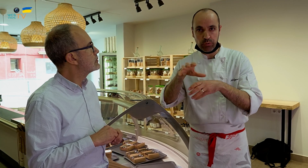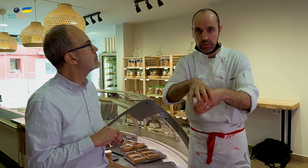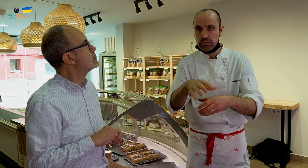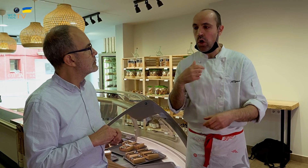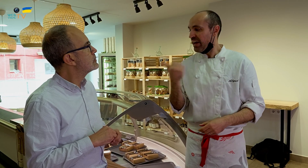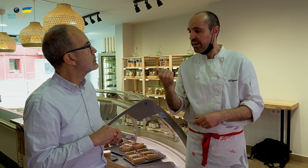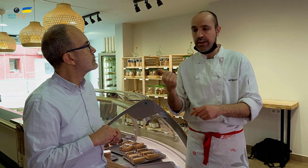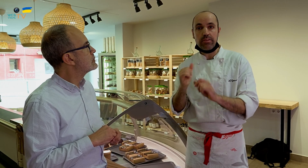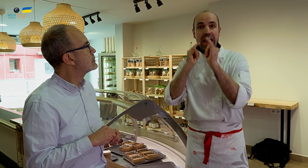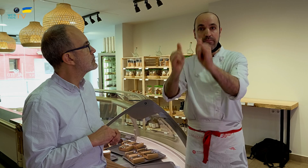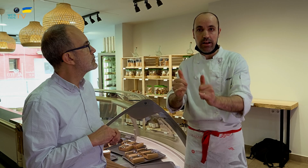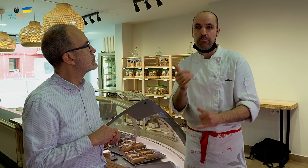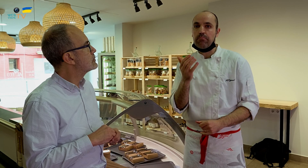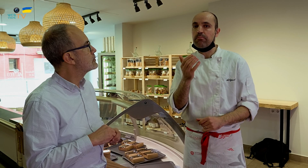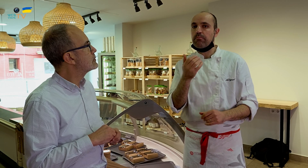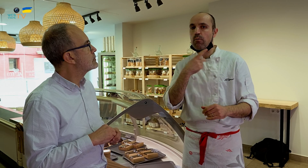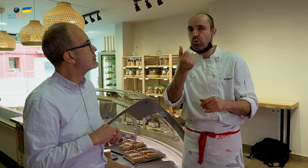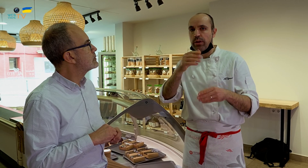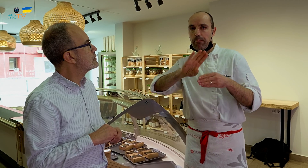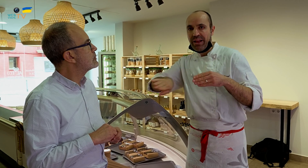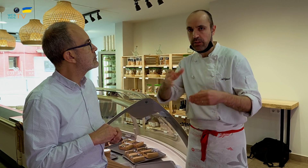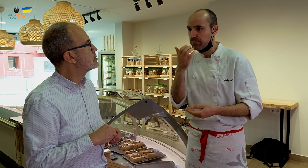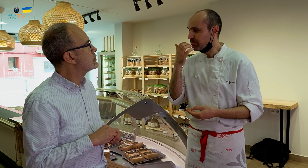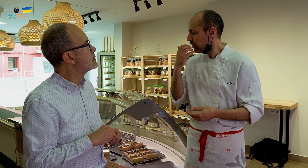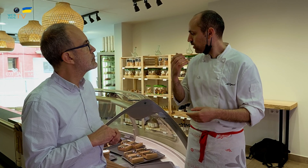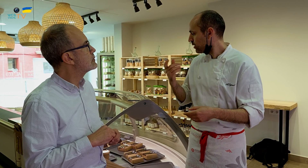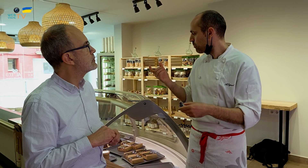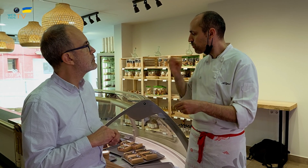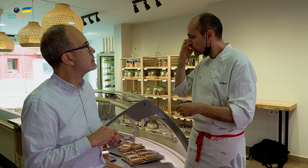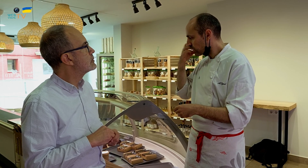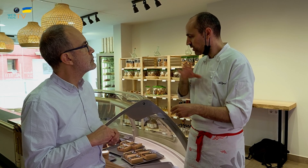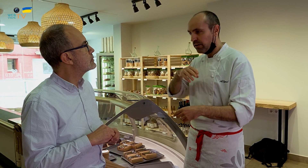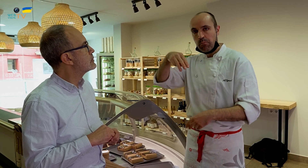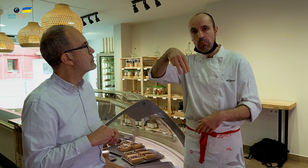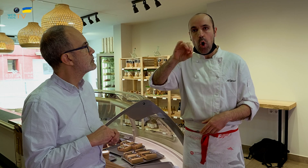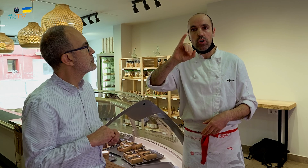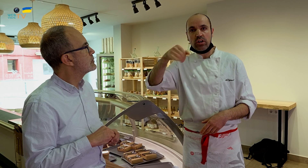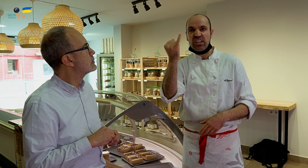Para llevar, pondré otros ingredientes aparte. Por ejemplo, el postre de mojito,